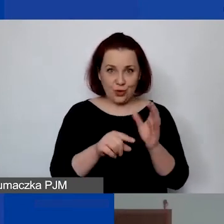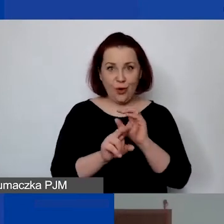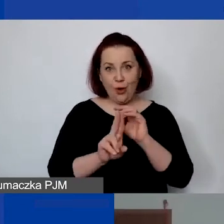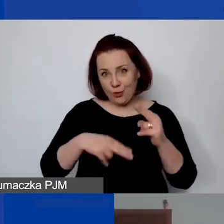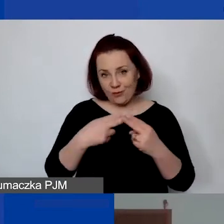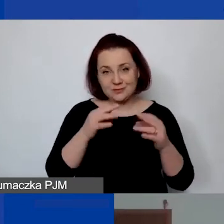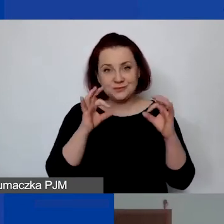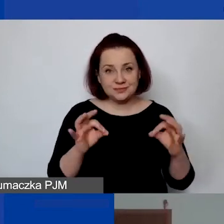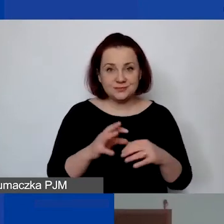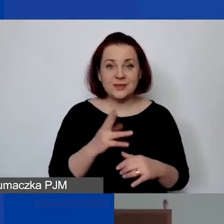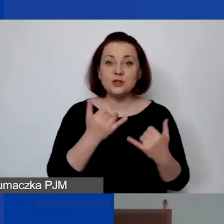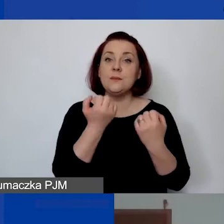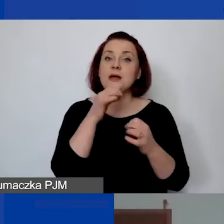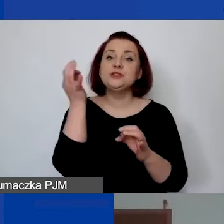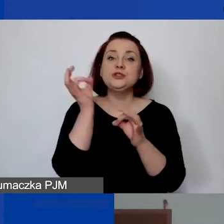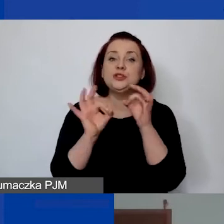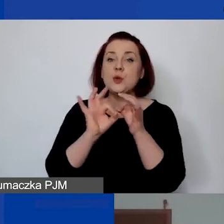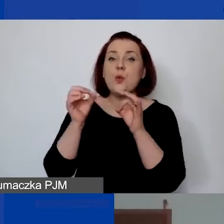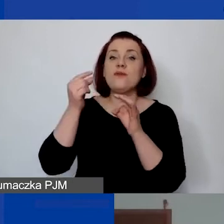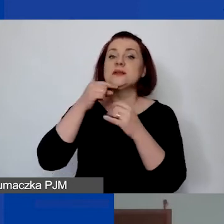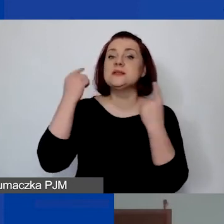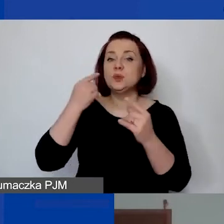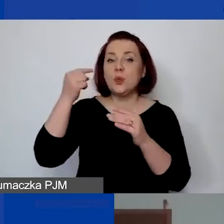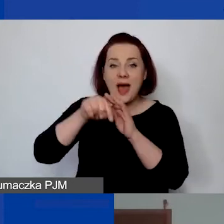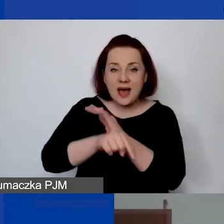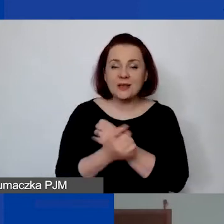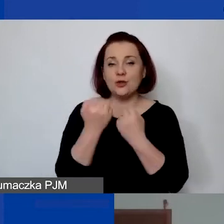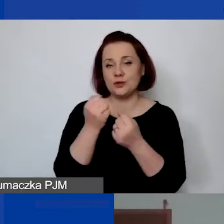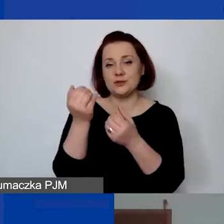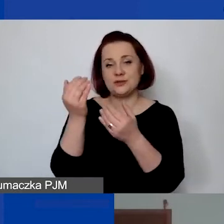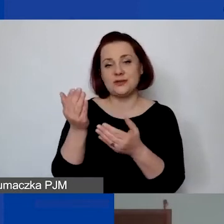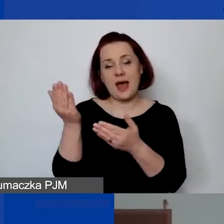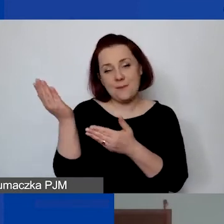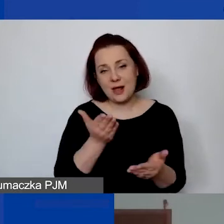Ale jeżeli byłaby to bardziej szczegółowa sytuacja, zapraszam do drugiej części spotkania